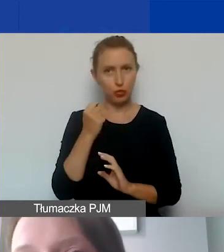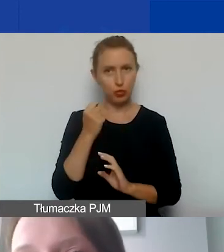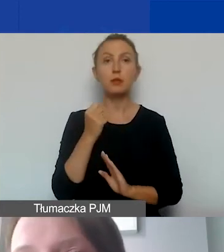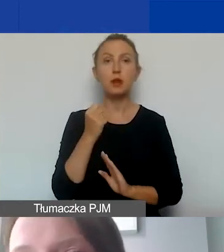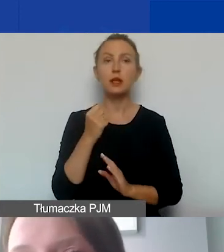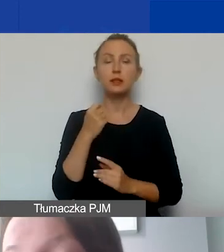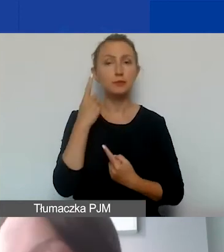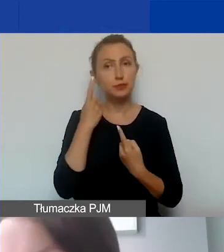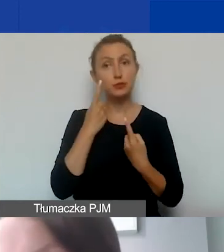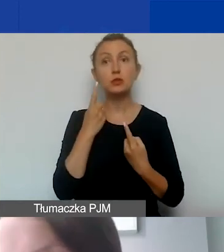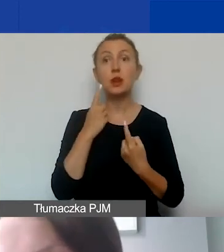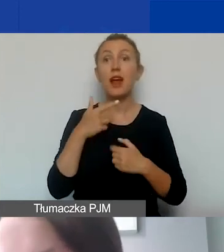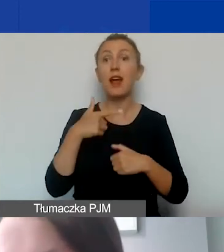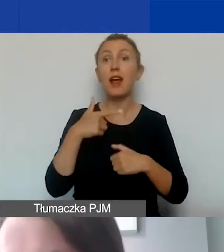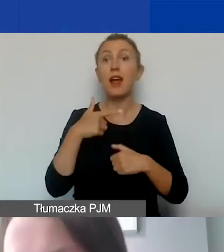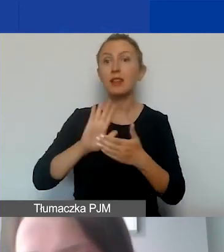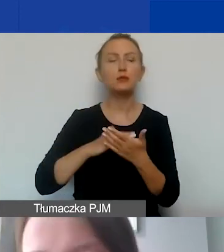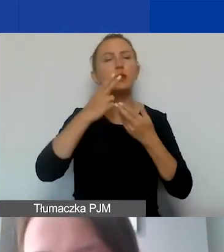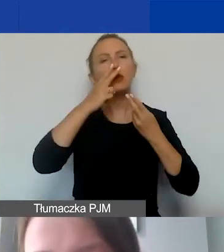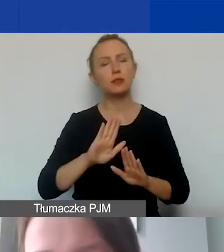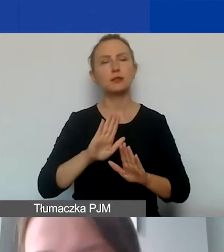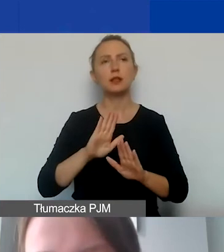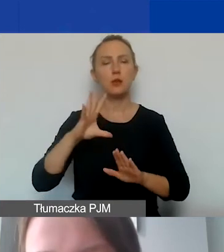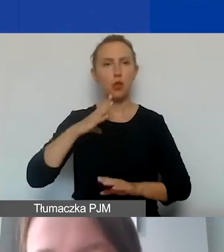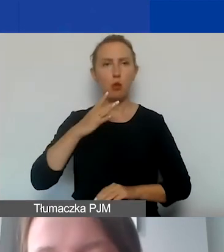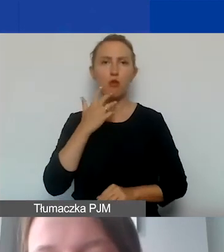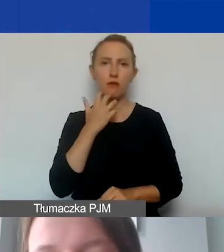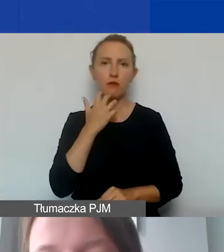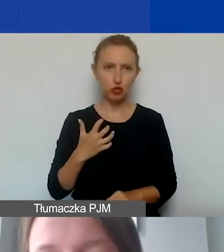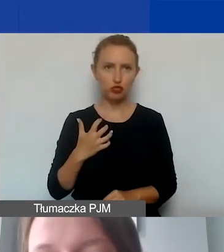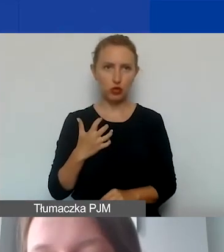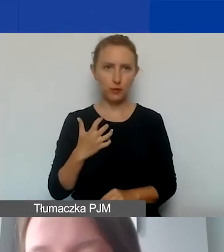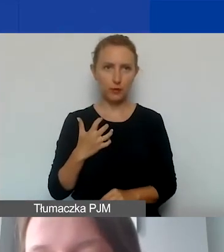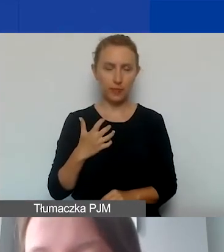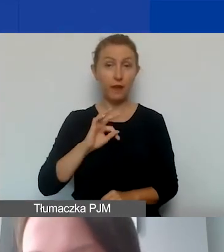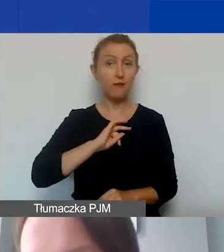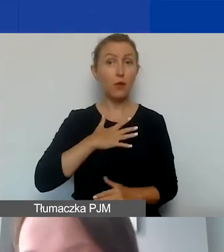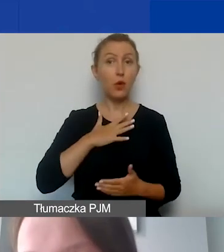Konsekwencją np. wykazania, tak jak wspomniałam wcześniej, wkładu własnego niefinansowego